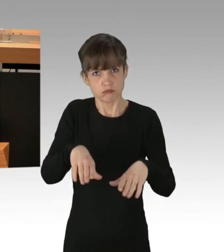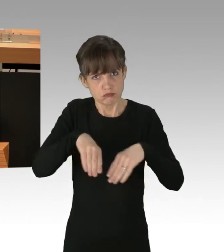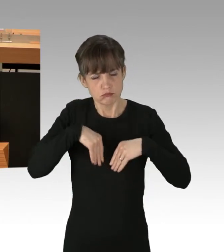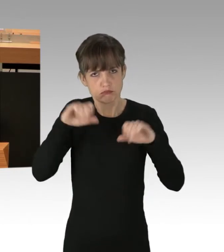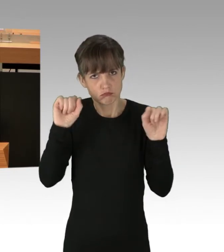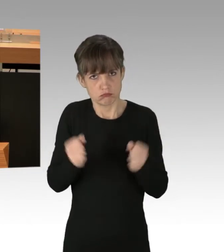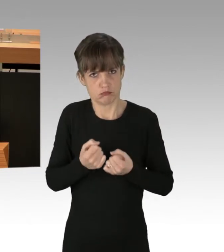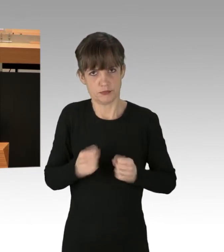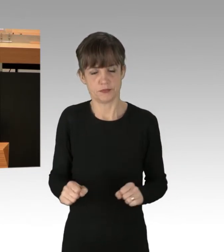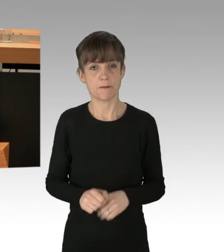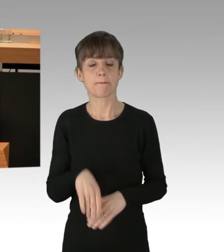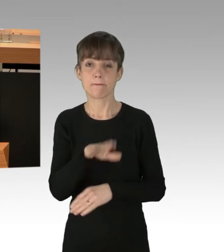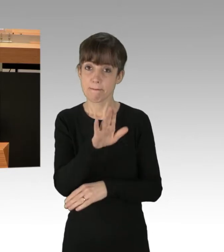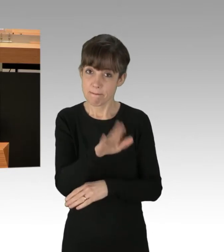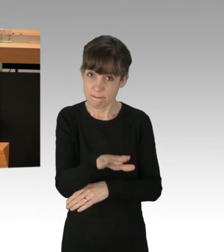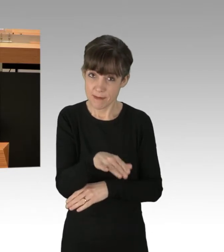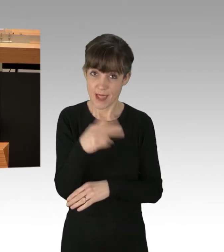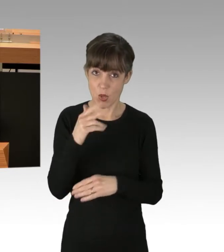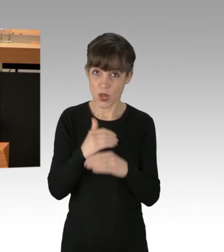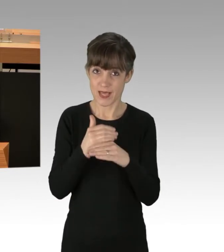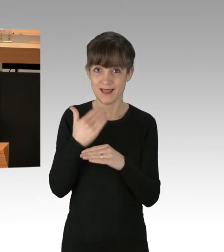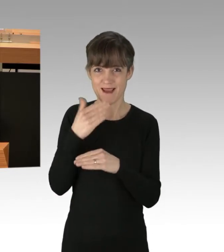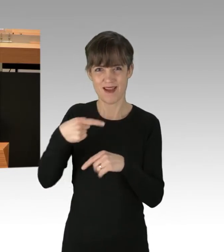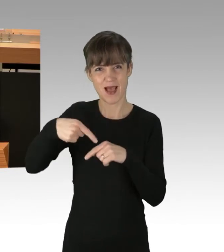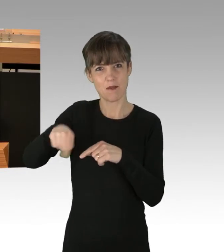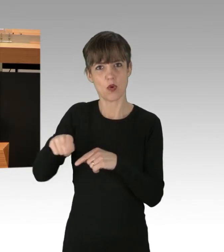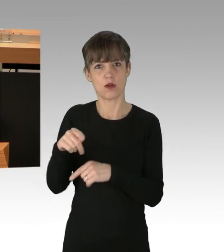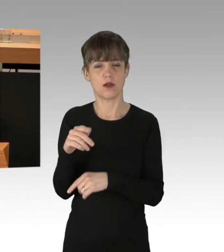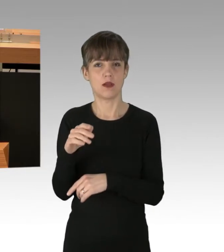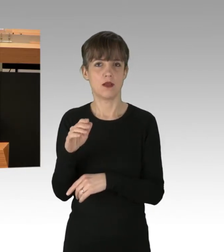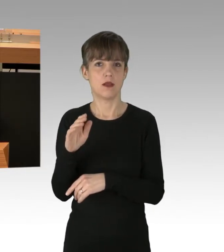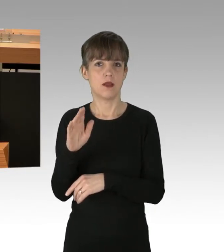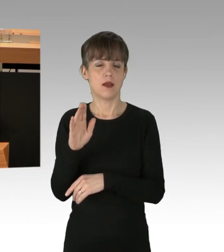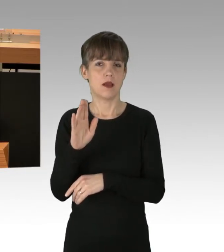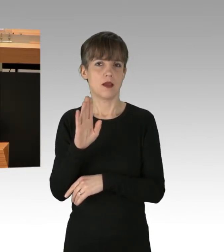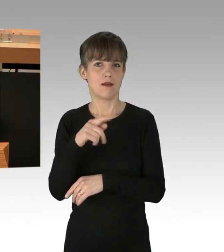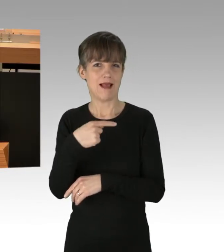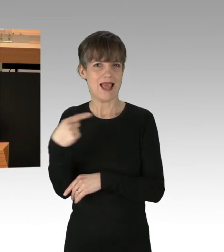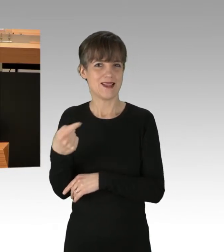(Präsidium) Herr Kollege, gestatten Sie eine Zwischenfrage des Abgeordneten Gläser von der AfD-Fraktion? (Rednerwechsel) Nein danke.